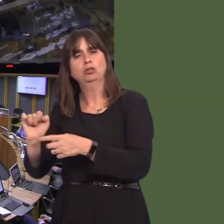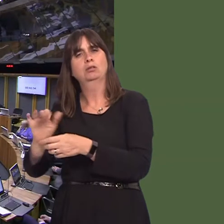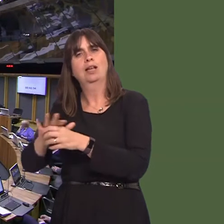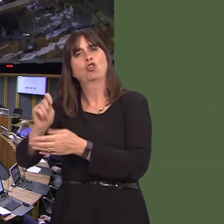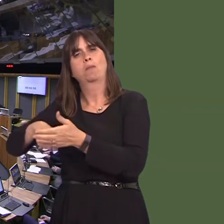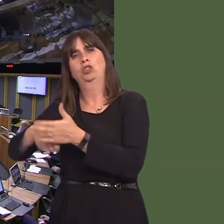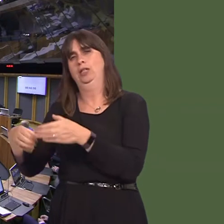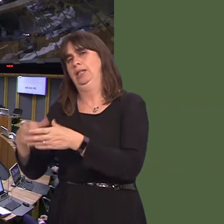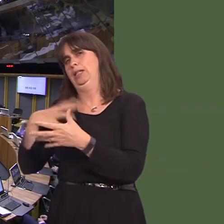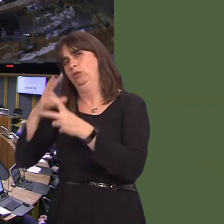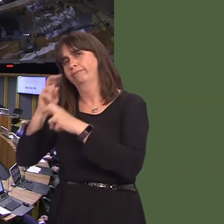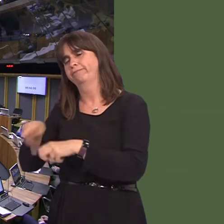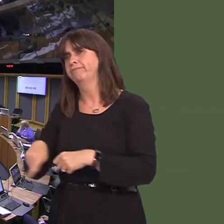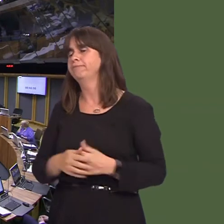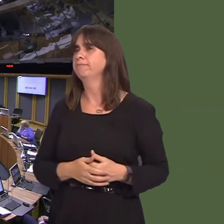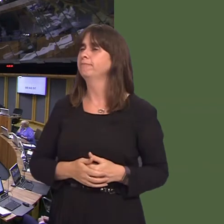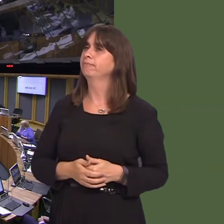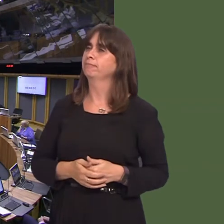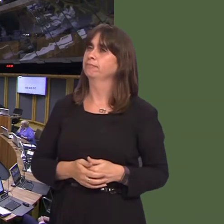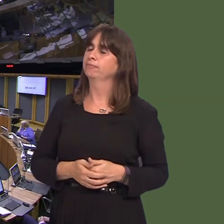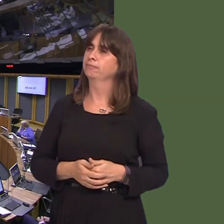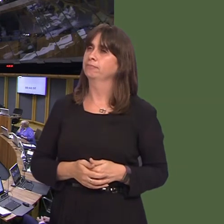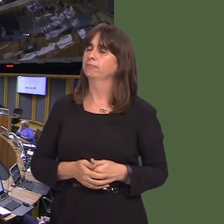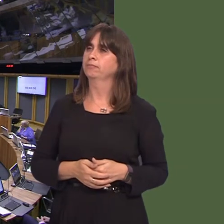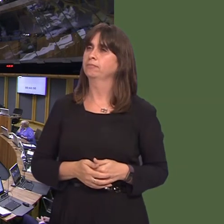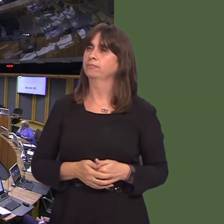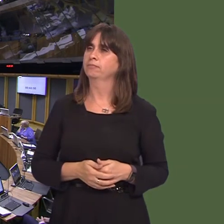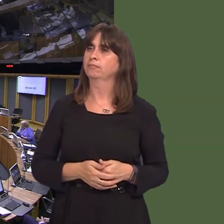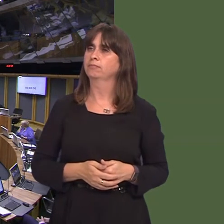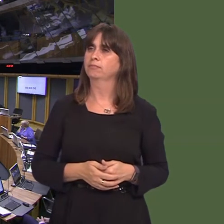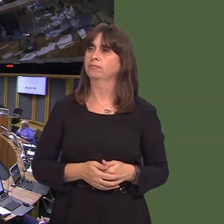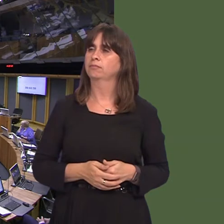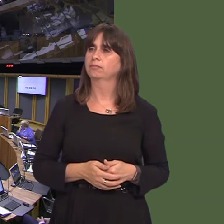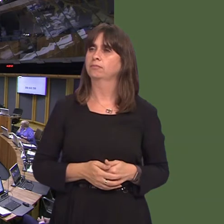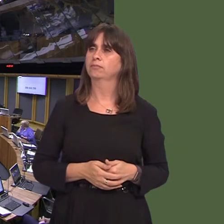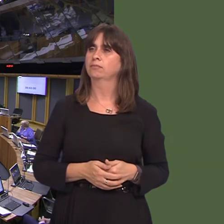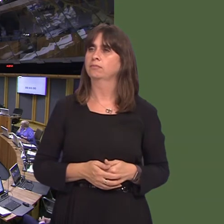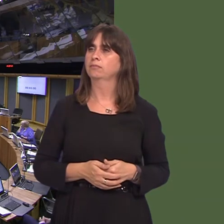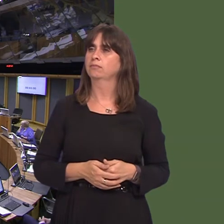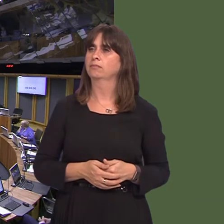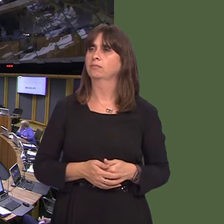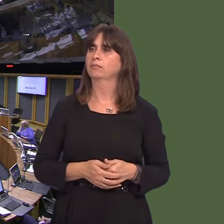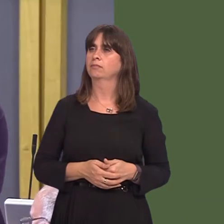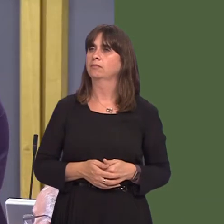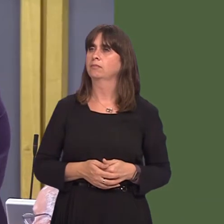Vikki Howells AM: Diolch, Llywydd. Sorryó. Y Llywydd / The Llywydd: Okay, we'll move